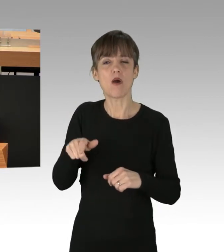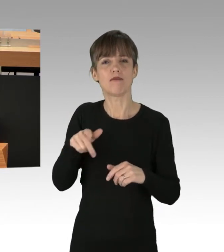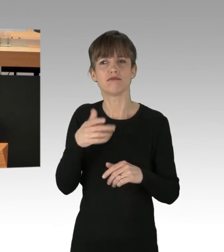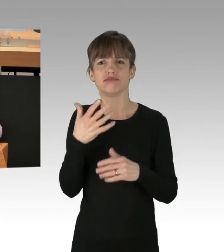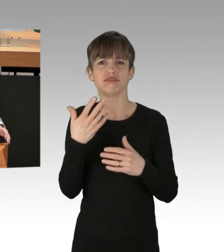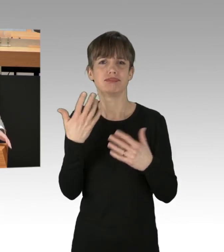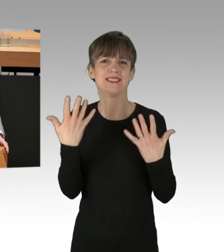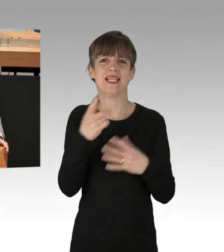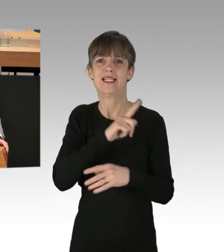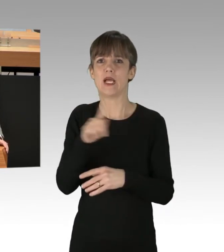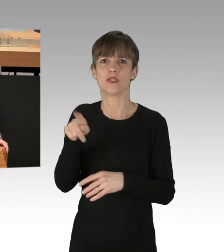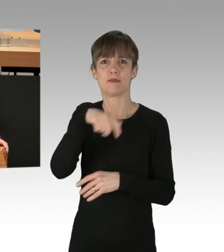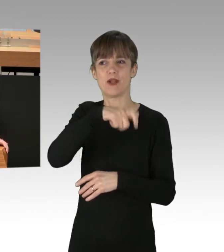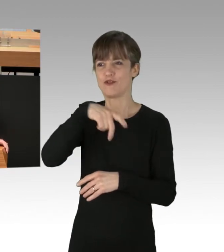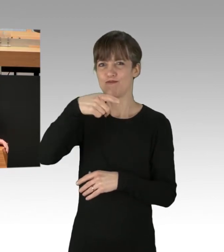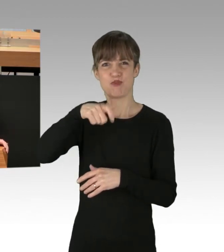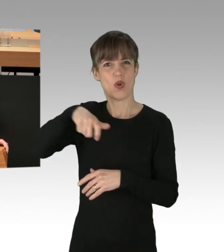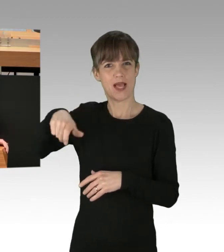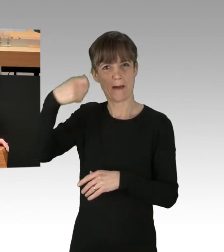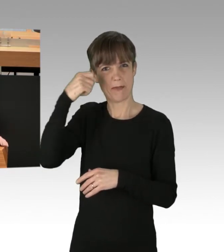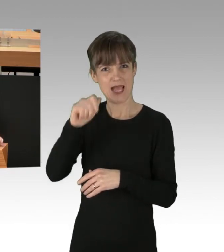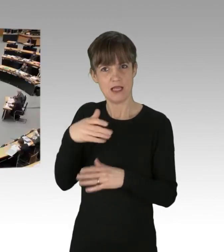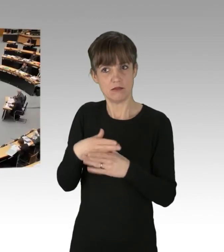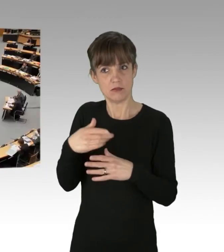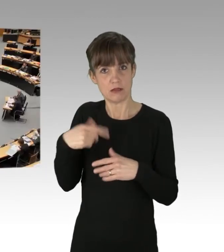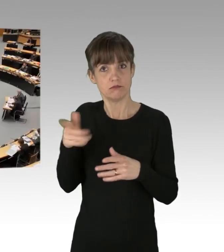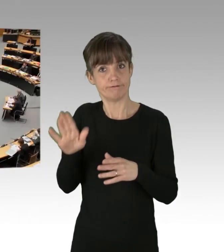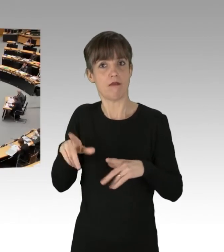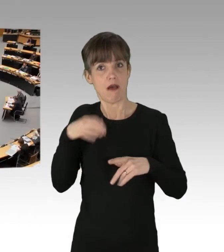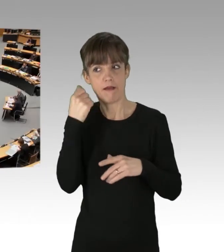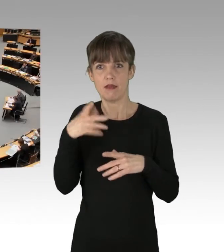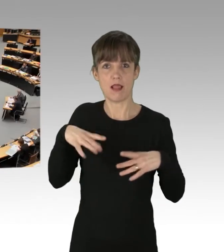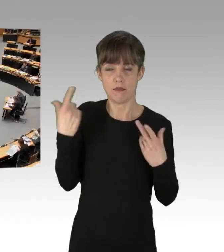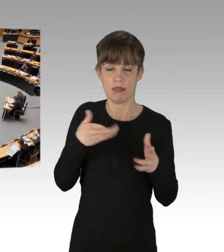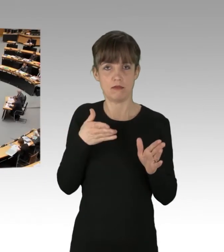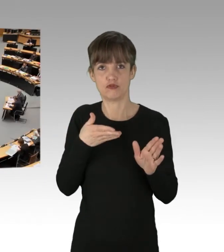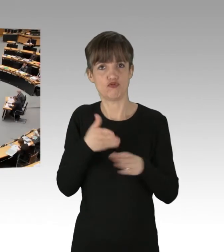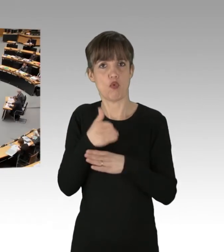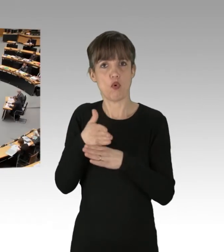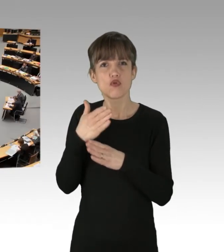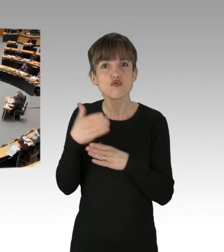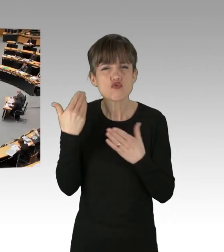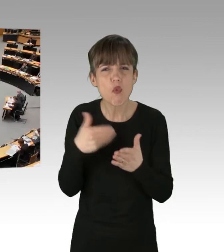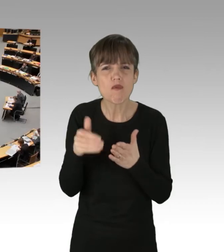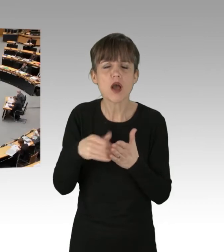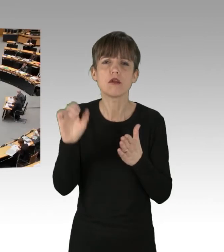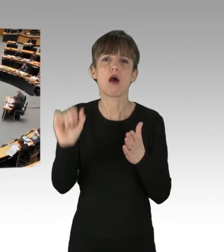das kann so nicht weitergehen, Herr Franco. (Applaus) Allerdings glaube ich,